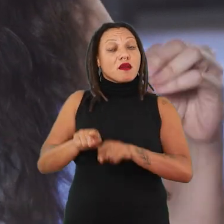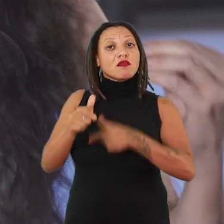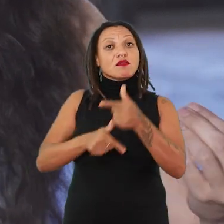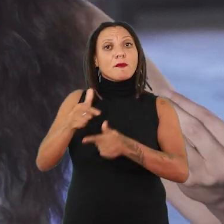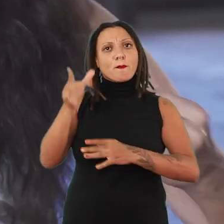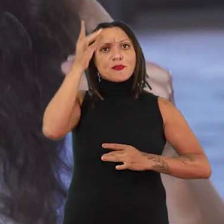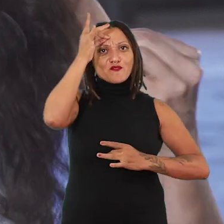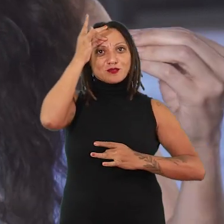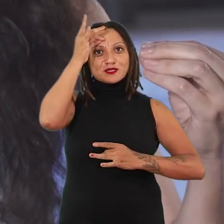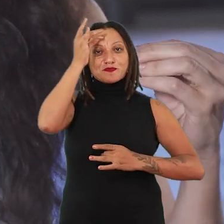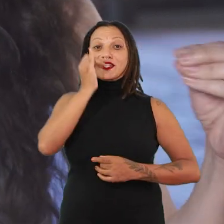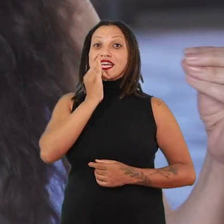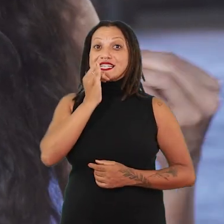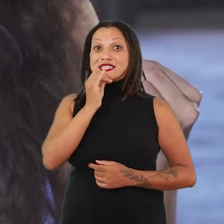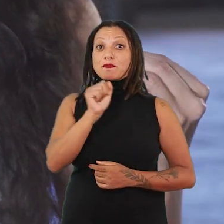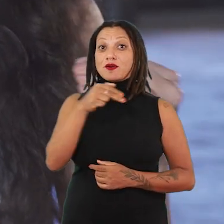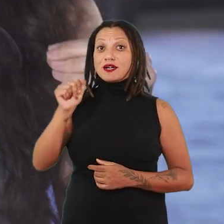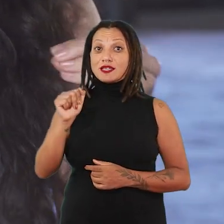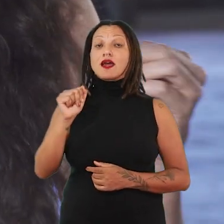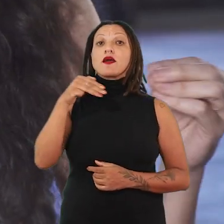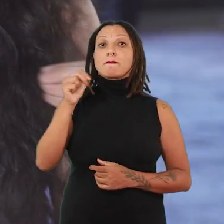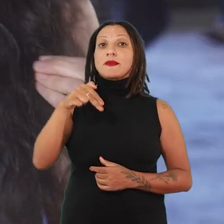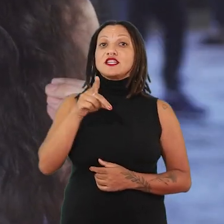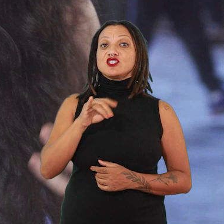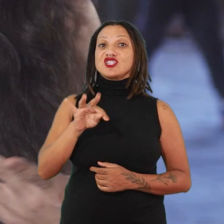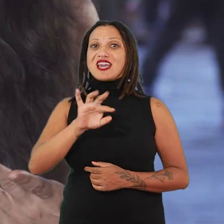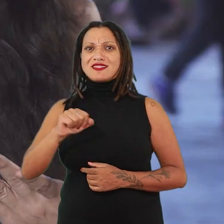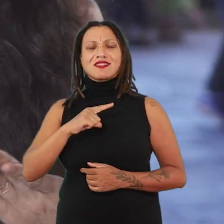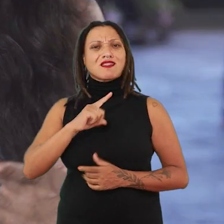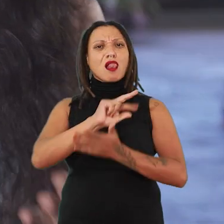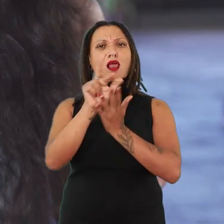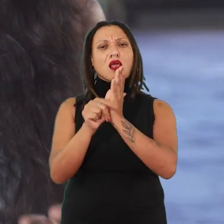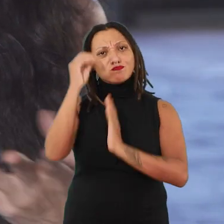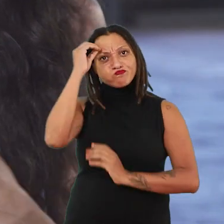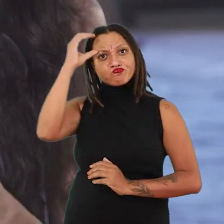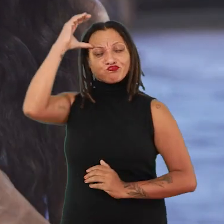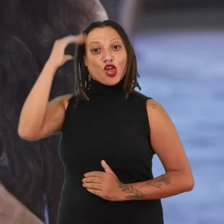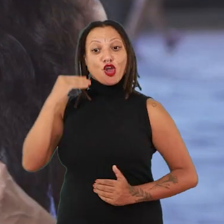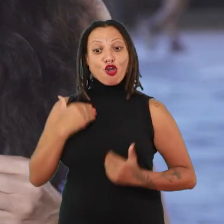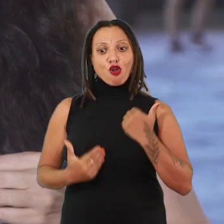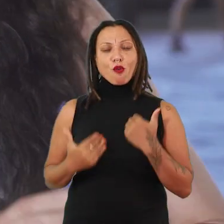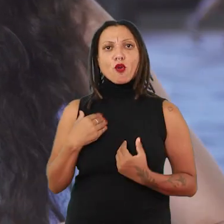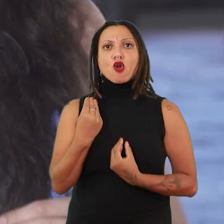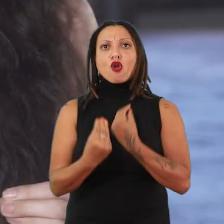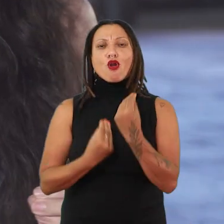Na prática da Ana Mendieta, há uma quantidade de saberes sobre o corpo, sobre como se pensar